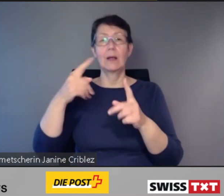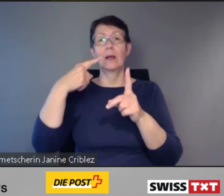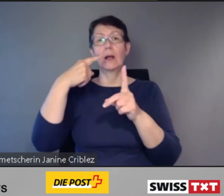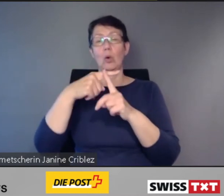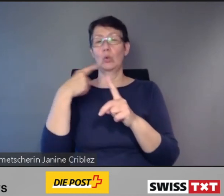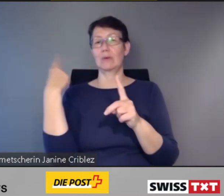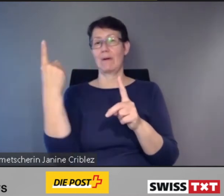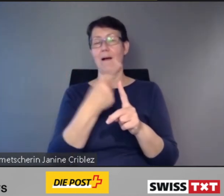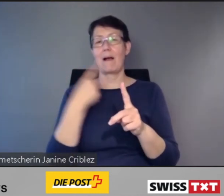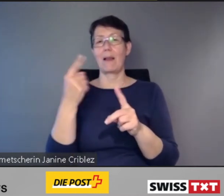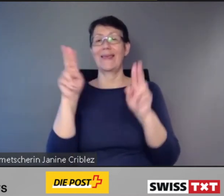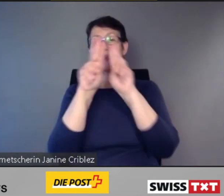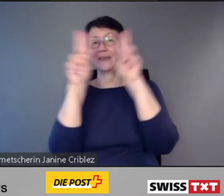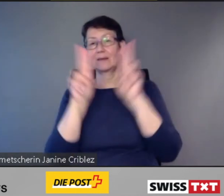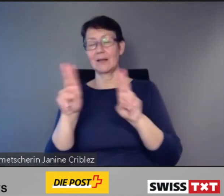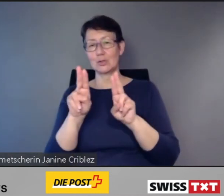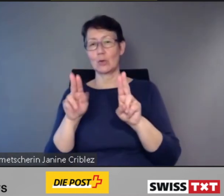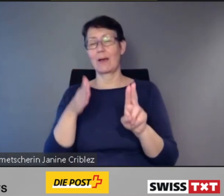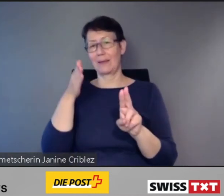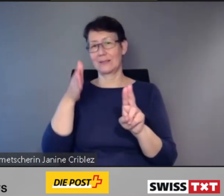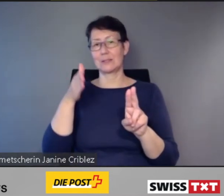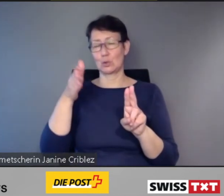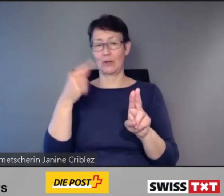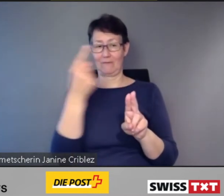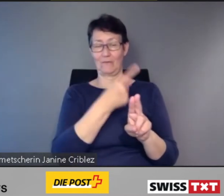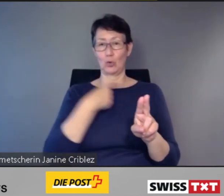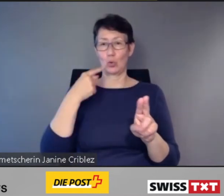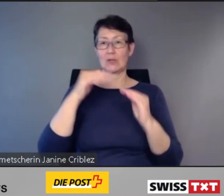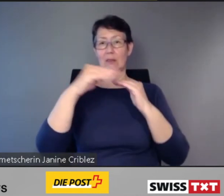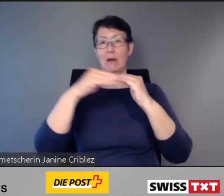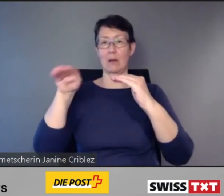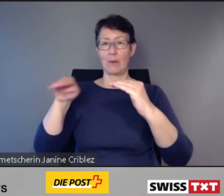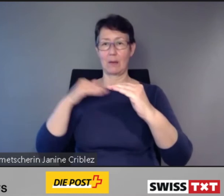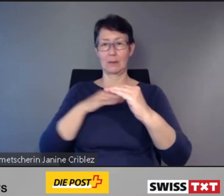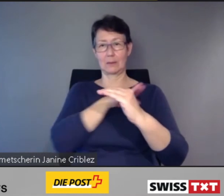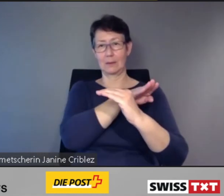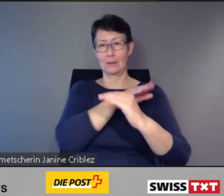und alle Intercity-Züge unserer Nachbarn.